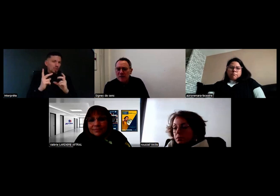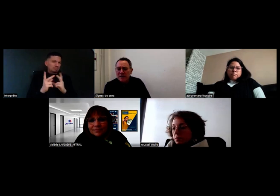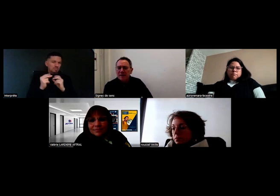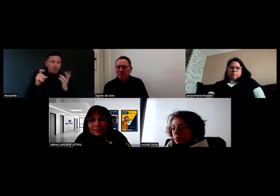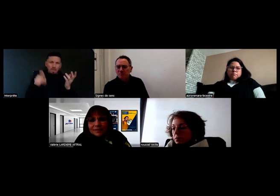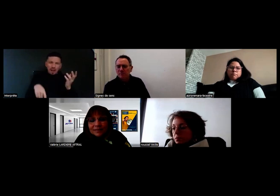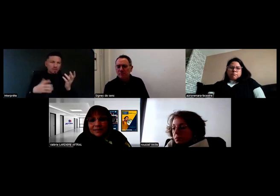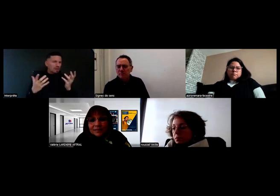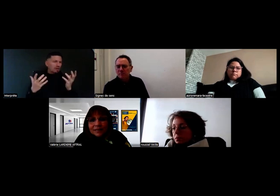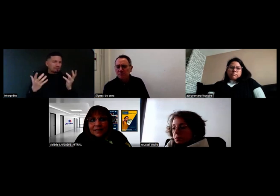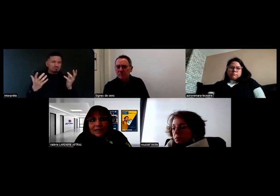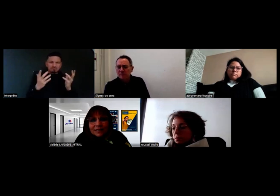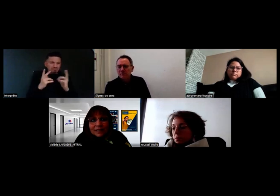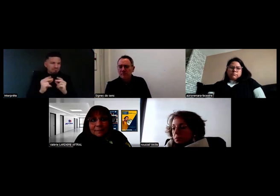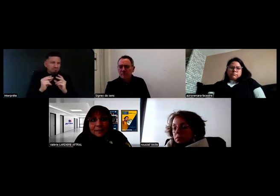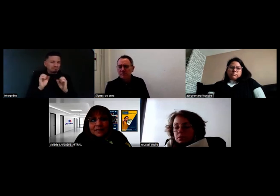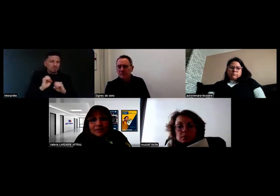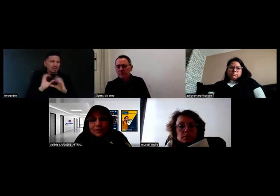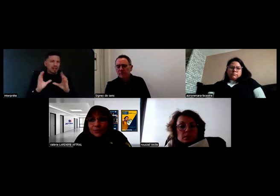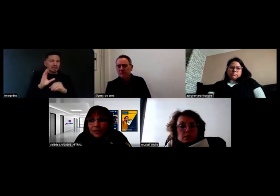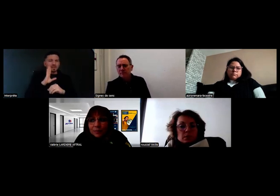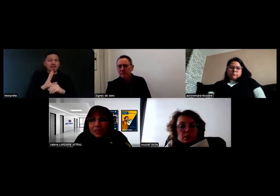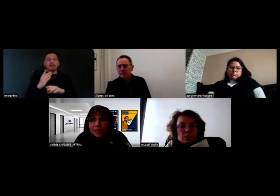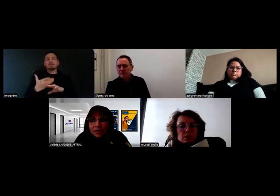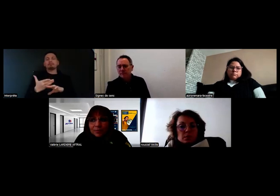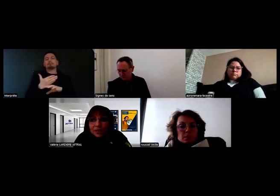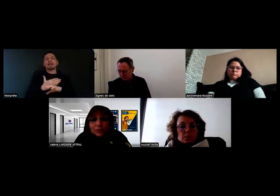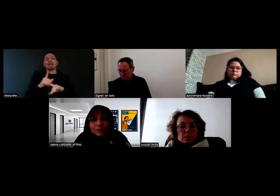Comment on la mobilise ? La préévaluation des capacités à la formation